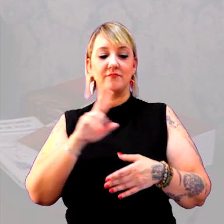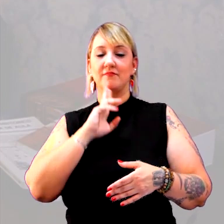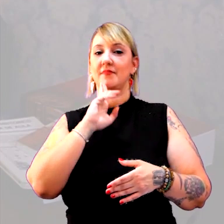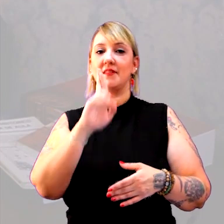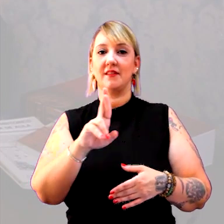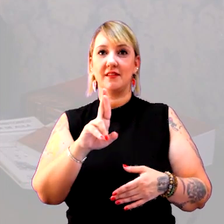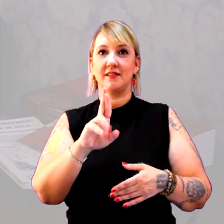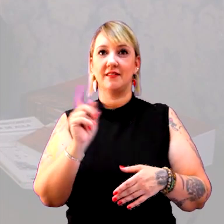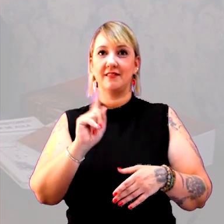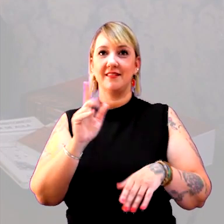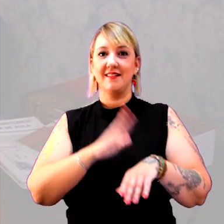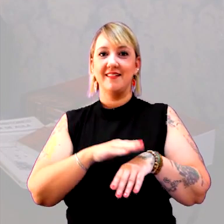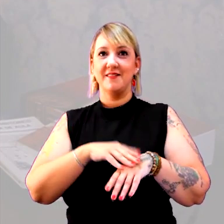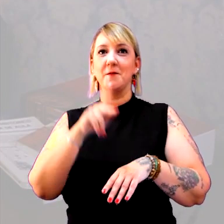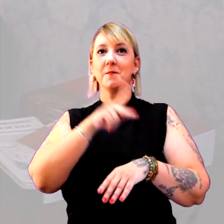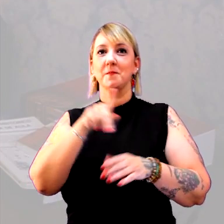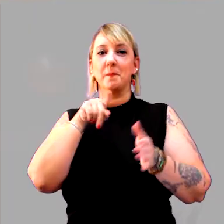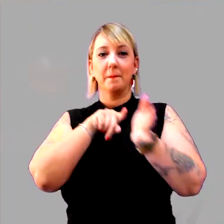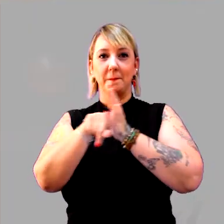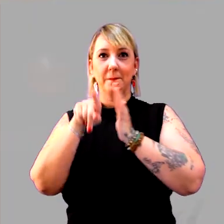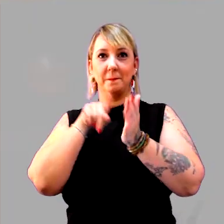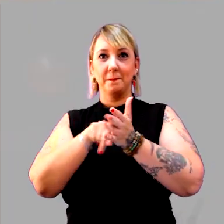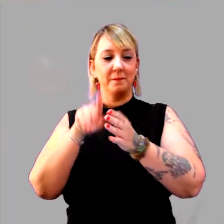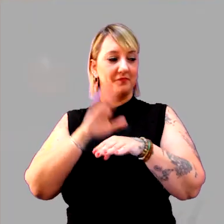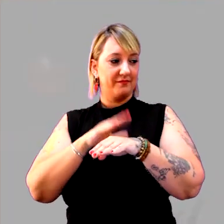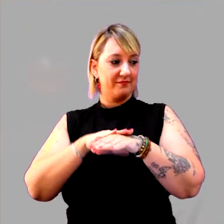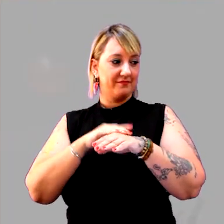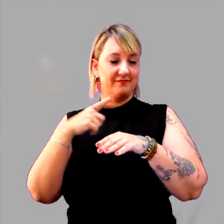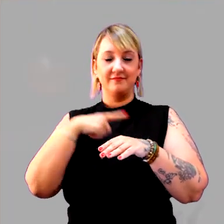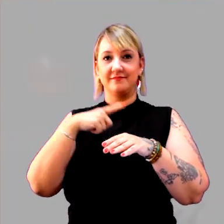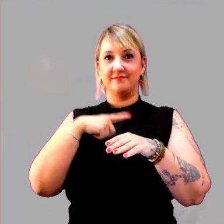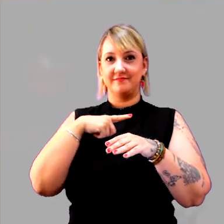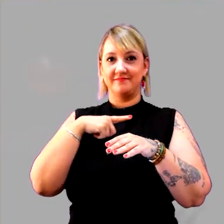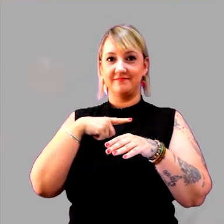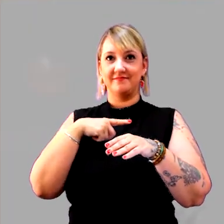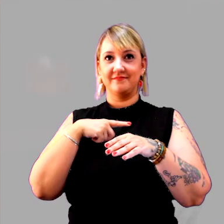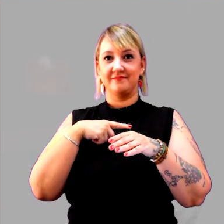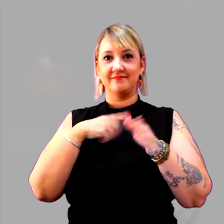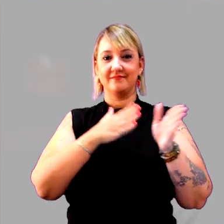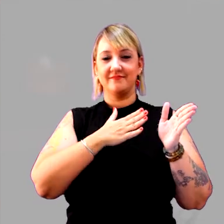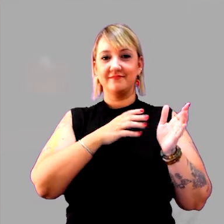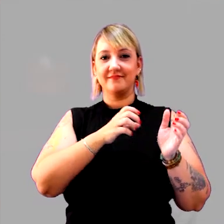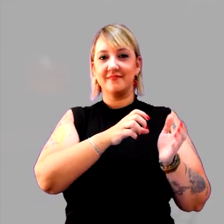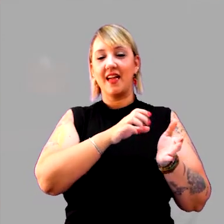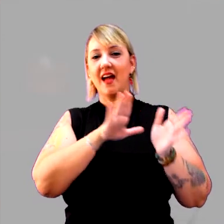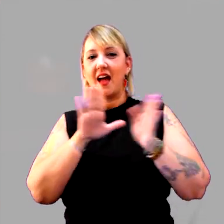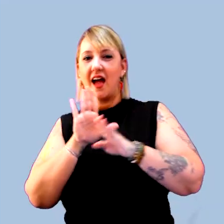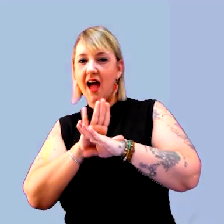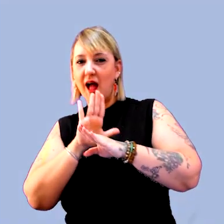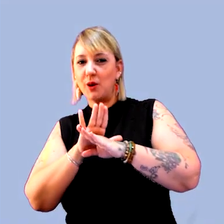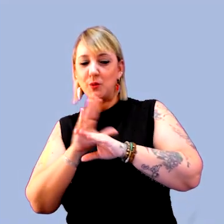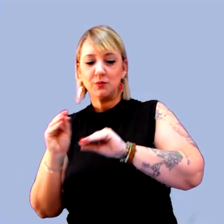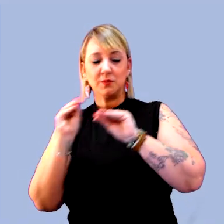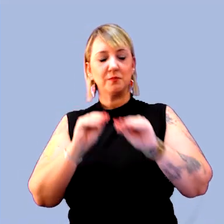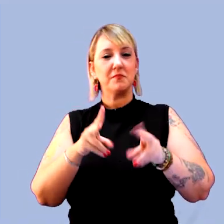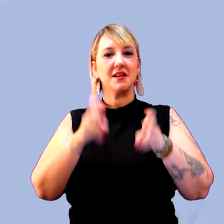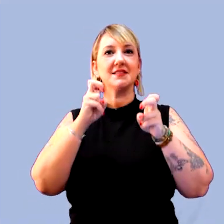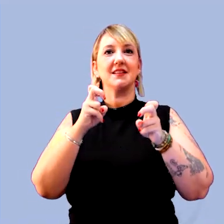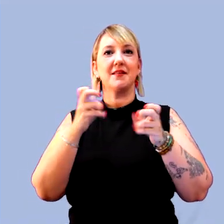mas, sim, uma professora que pergunta. Para que eu desloque os meus alunos de onde eles estão. [música]